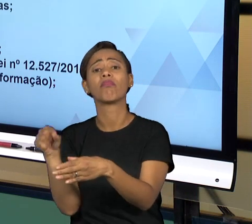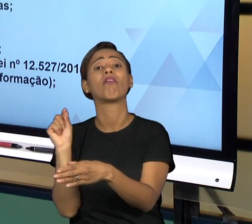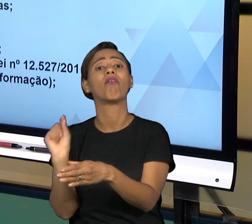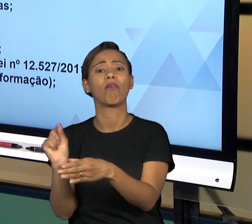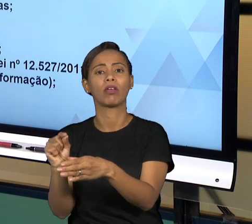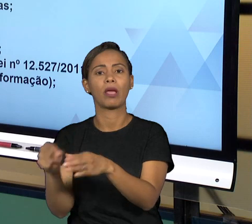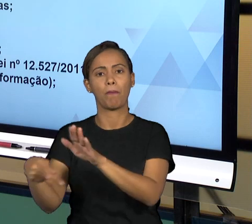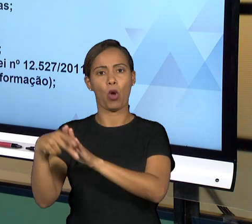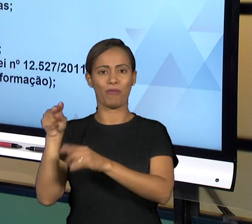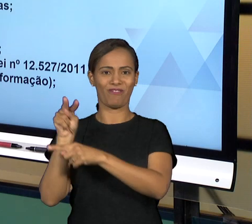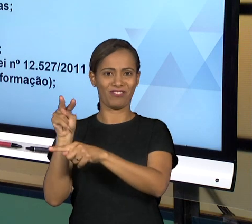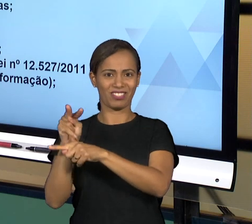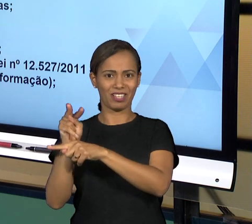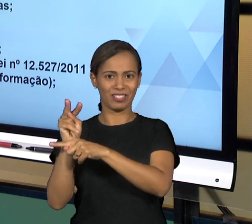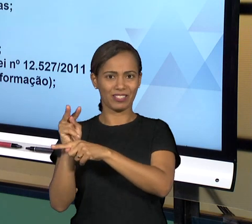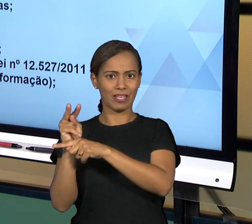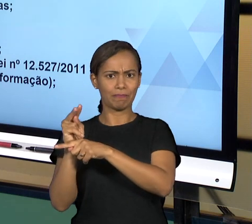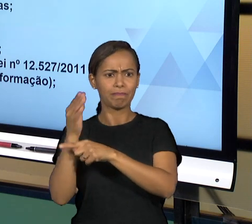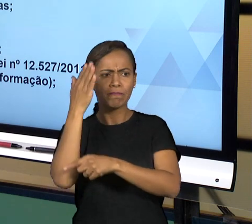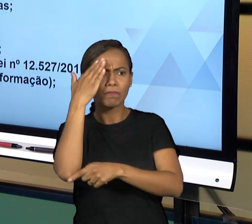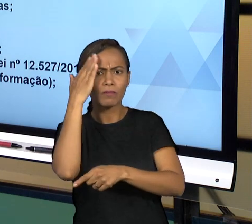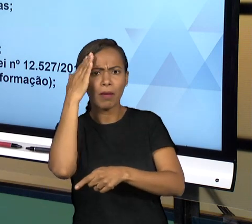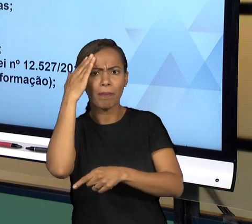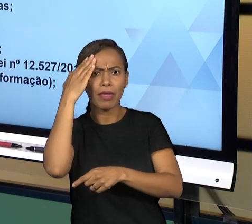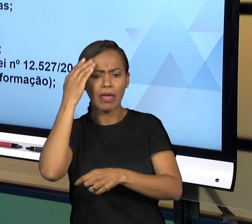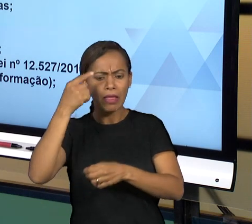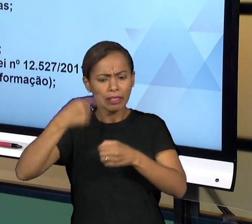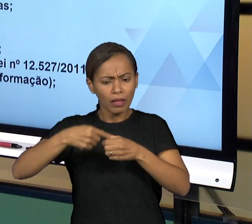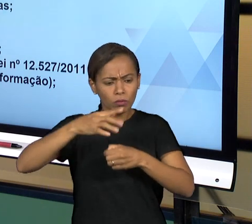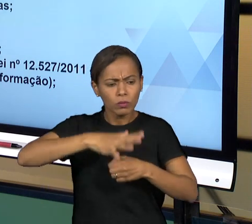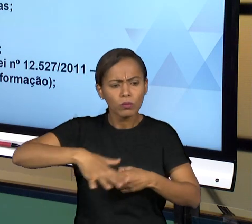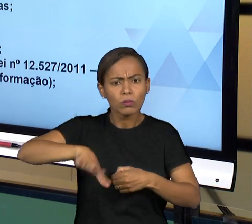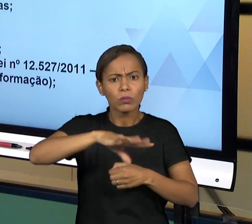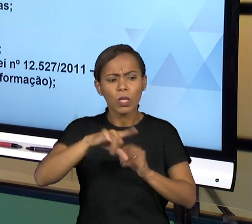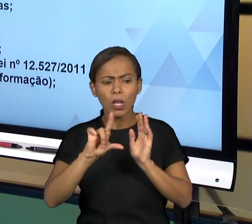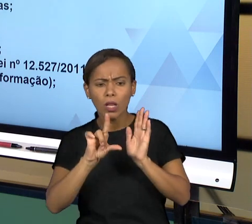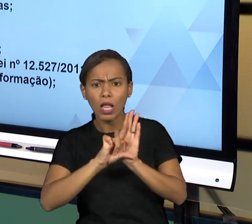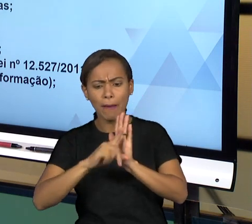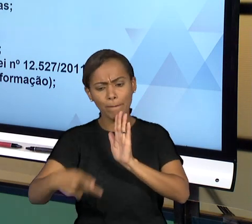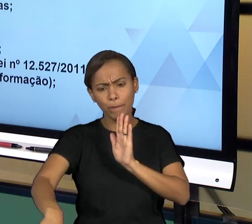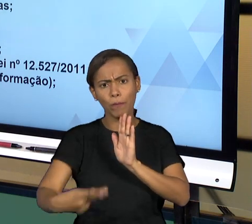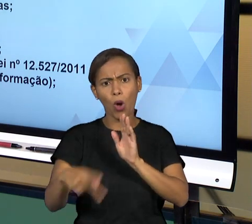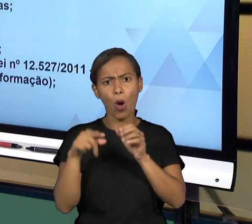DAQUELE PODER O CUMPRIMENTO DAS NORMAS, ENTÃO SE AS NORMAS ESTÃO SENDO CUMPRIDAS COM RIGOR, VOCÊ